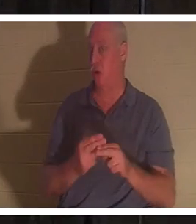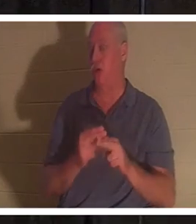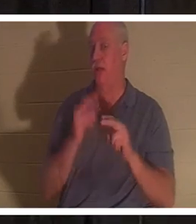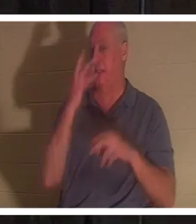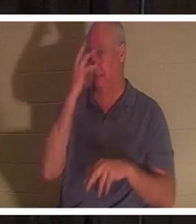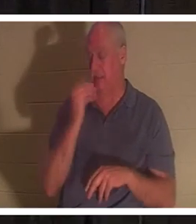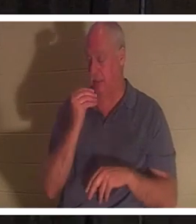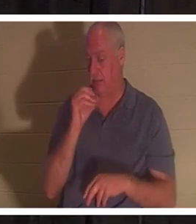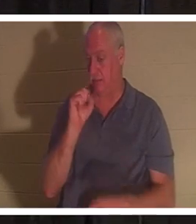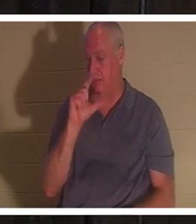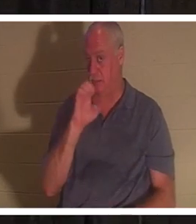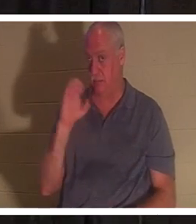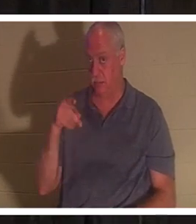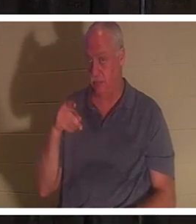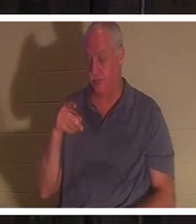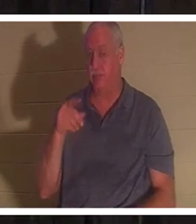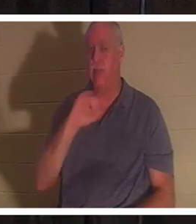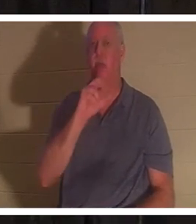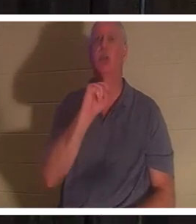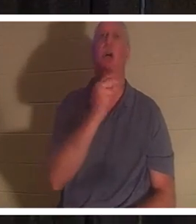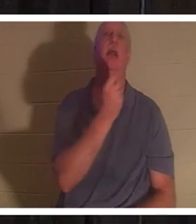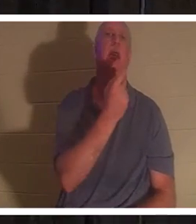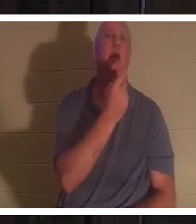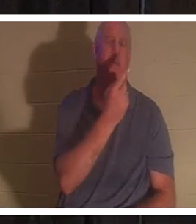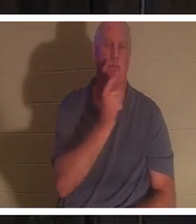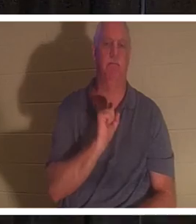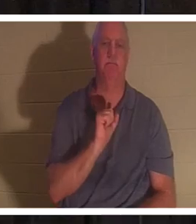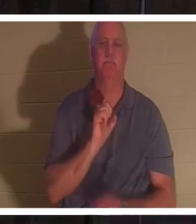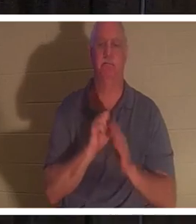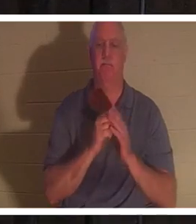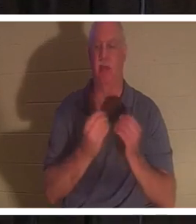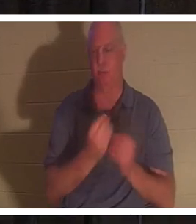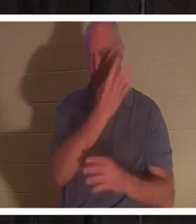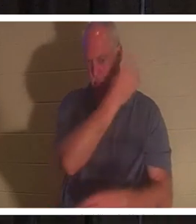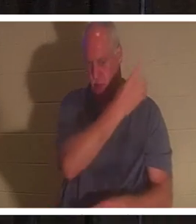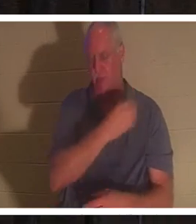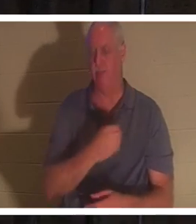मेरे साथ जॉन 11 की ओर मुड़ें। लेकिन मेरे पास यह पॉवरपॉइंट में भी है, यदि आप इसे खोजना नहीं चाहते हैं, तो